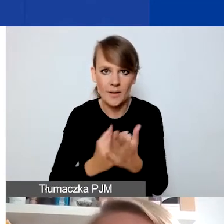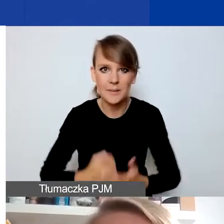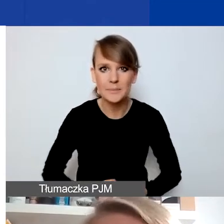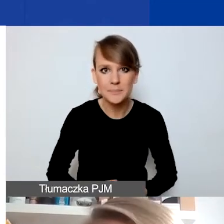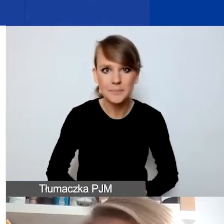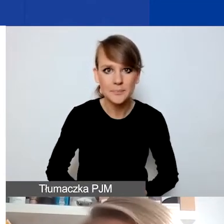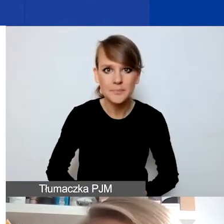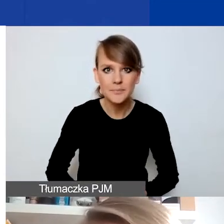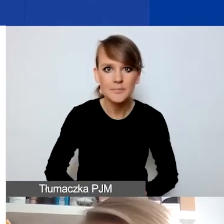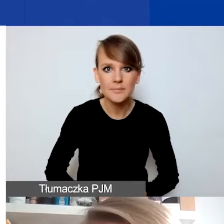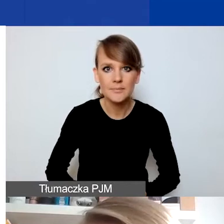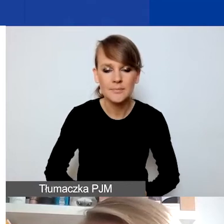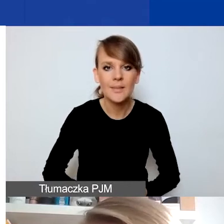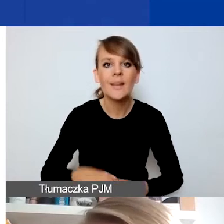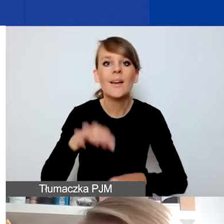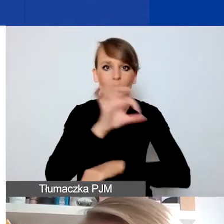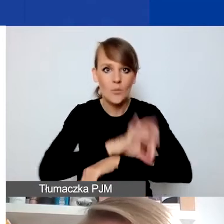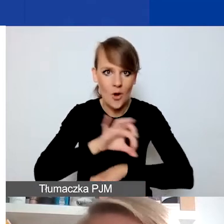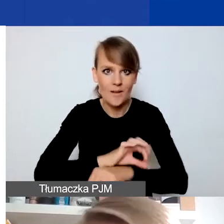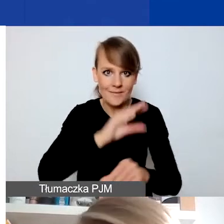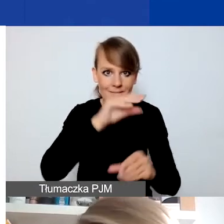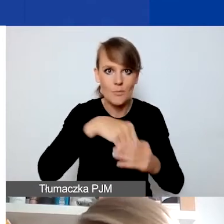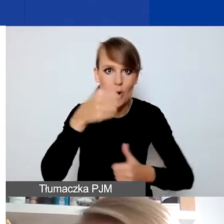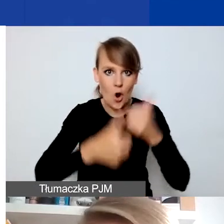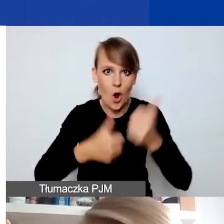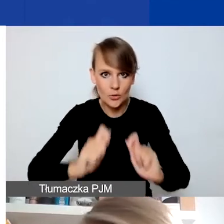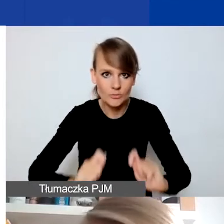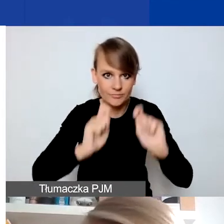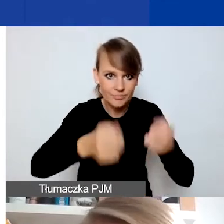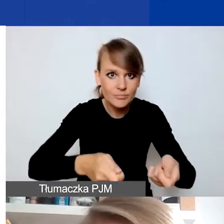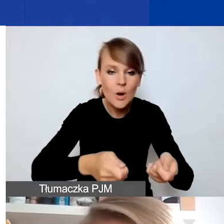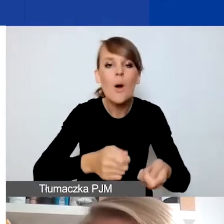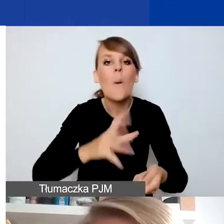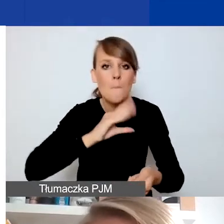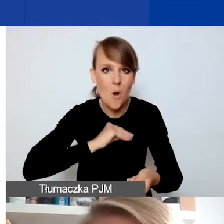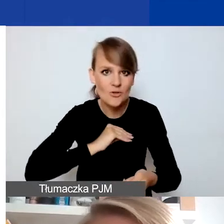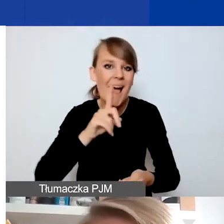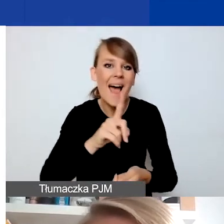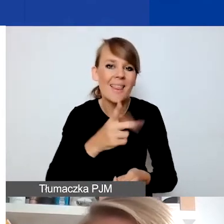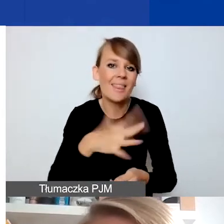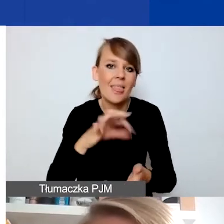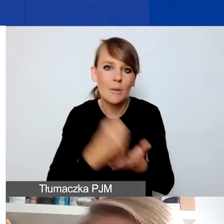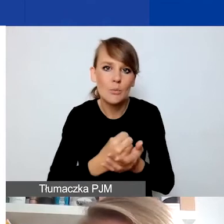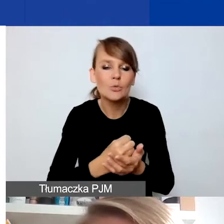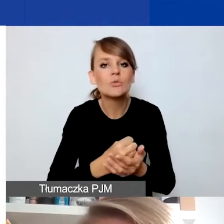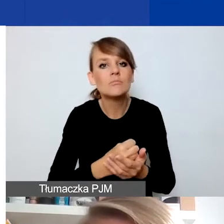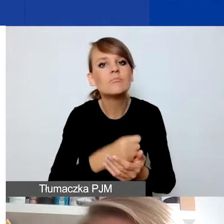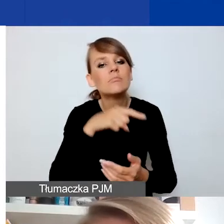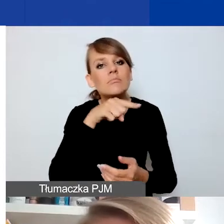Projekty składane w tym konkursie mogą, ale nie muszą - to jest ważne - dotyczyć też szczególnie działań,